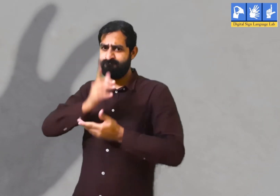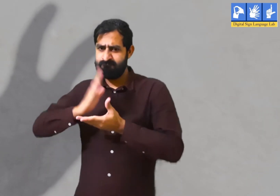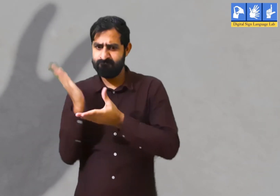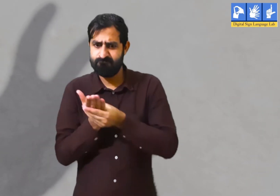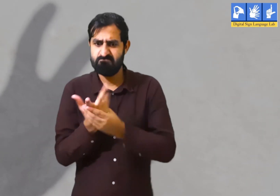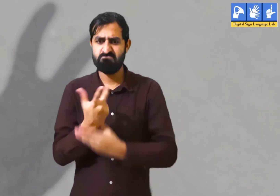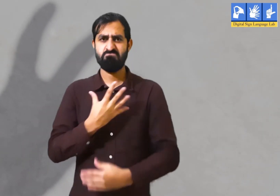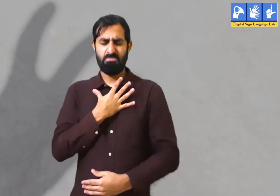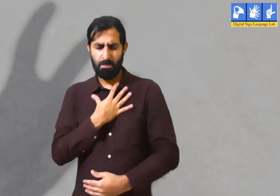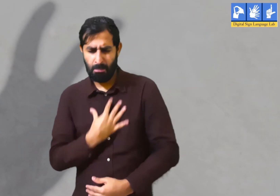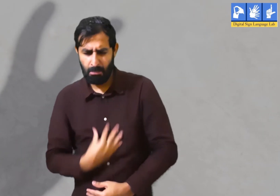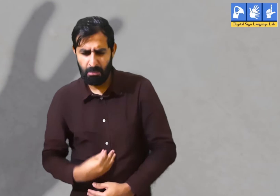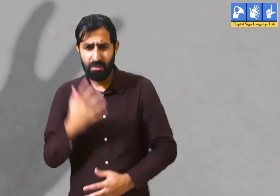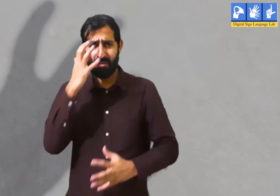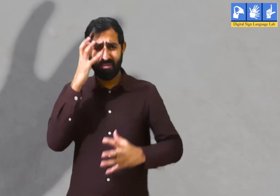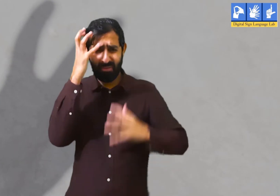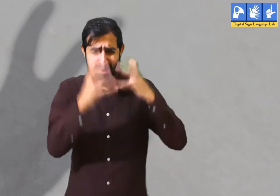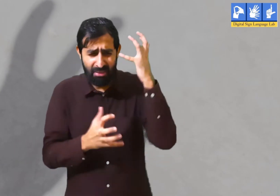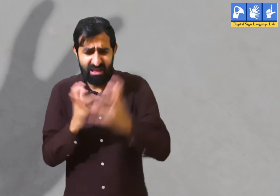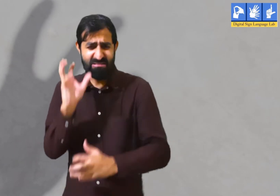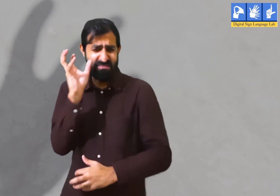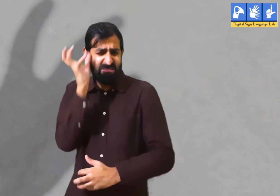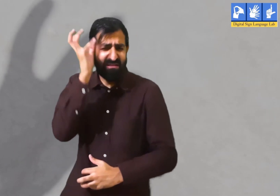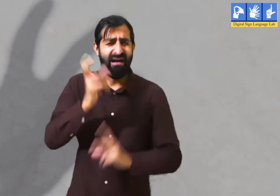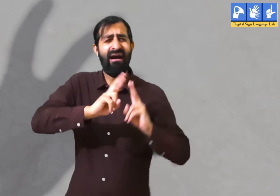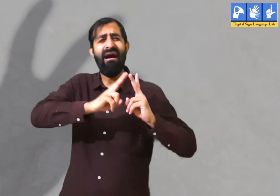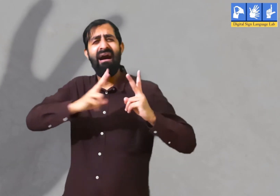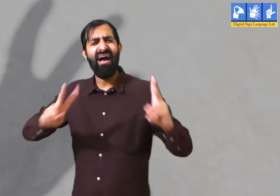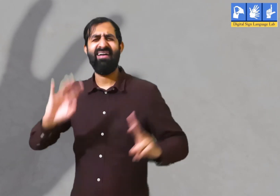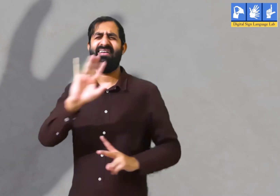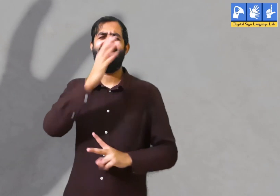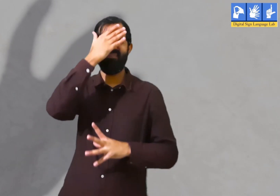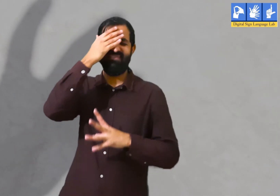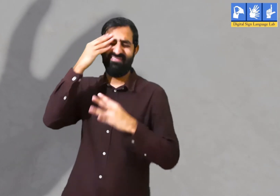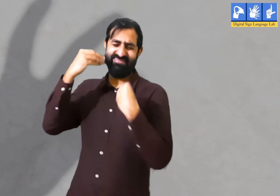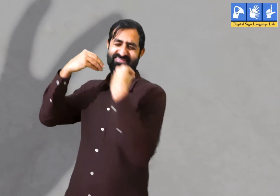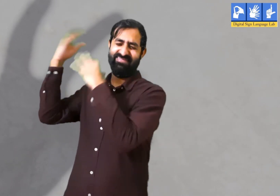कवि कहते है की बीती बातों को याद करके उसके लिए दुःखी या चिंतित नहीं होना चाहिए।